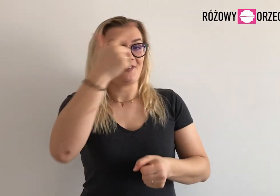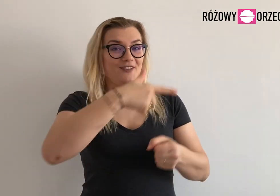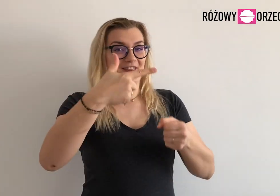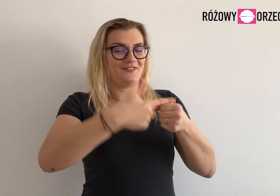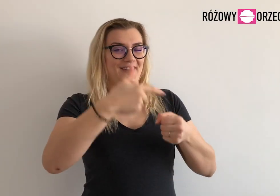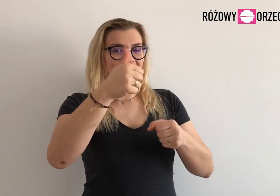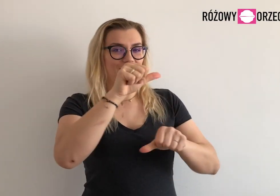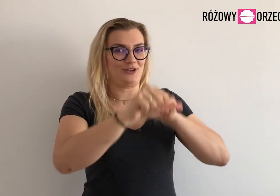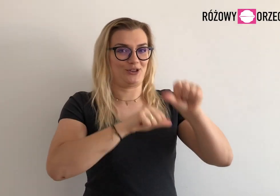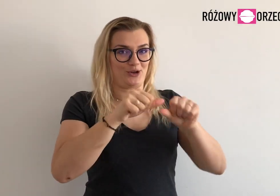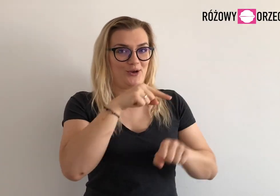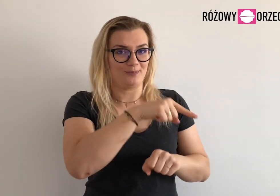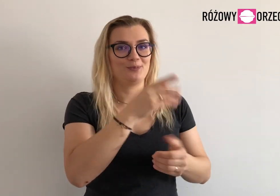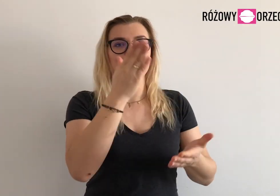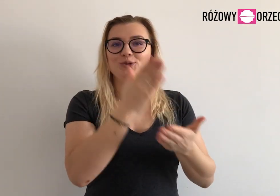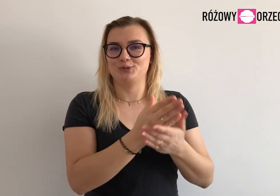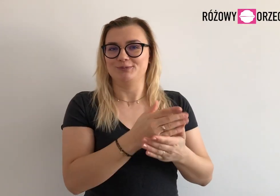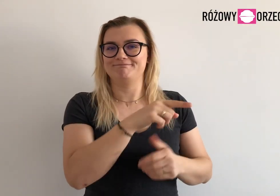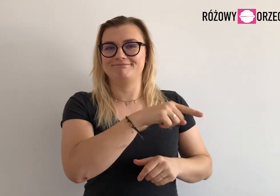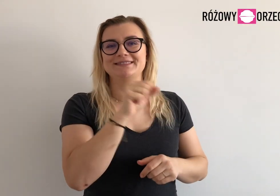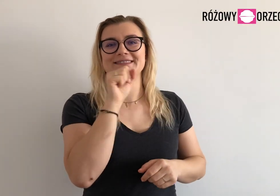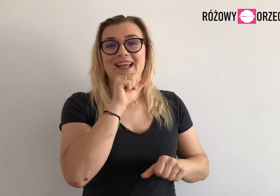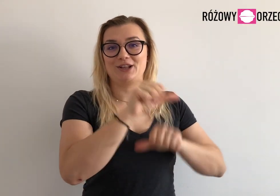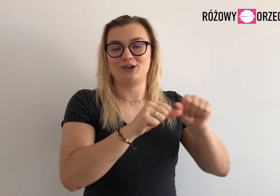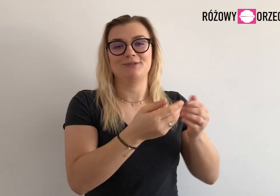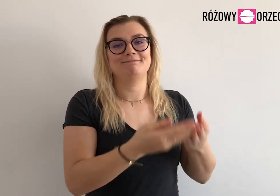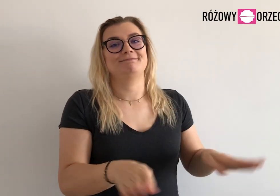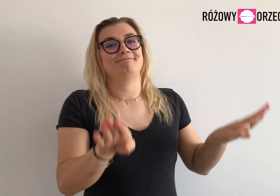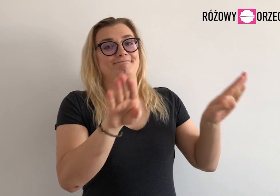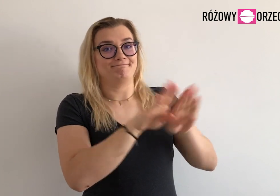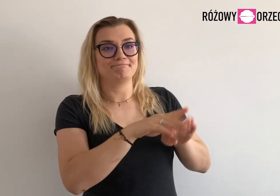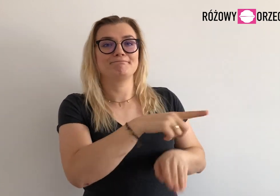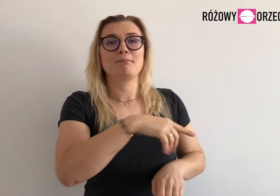Stary, 2021 rok, już zamknęłyśmy.